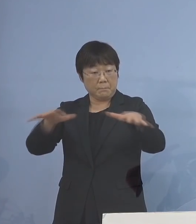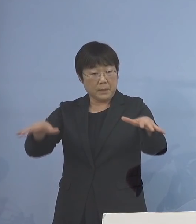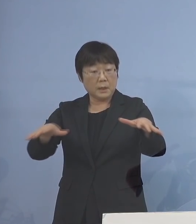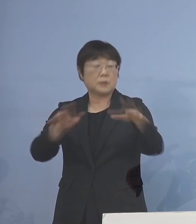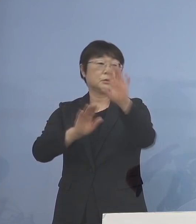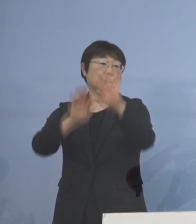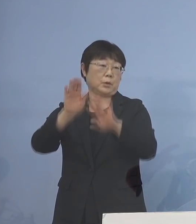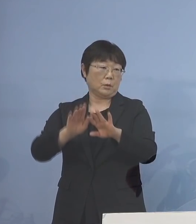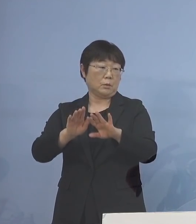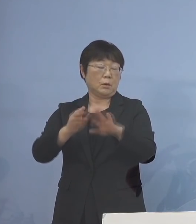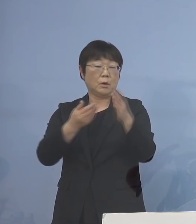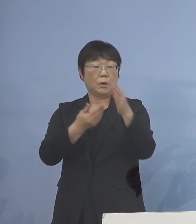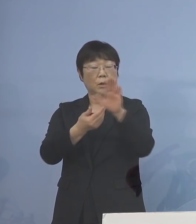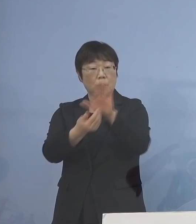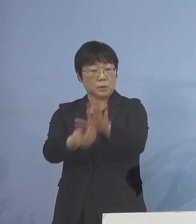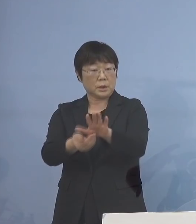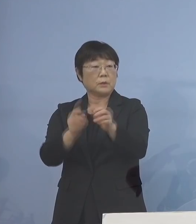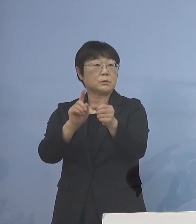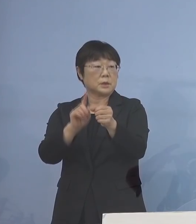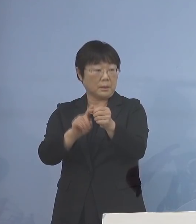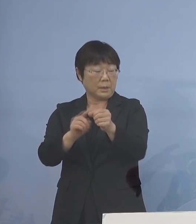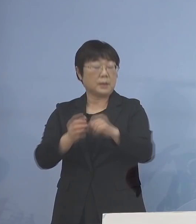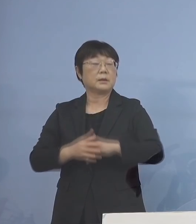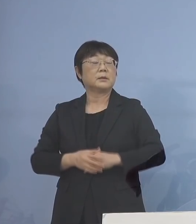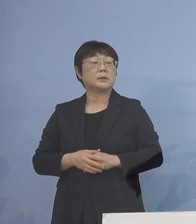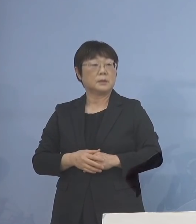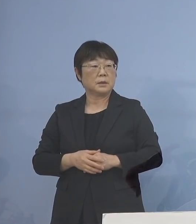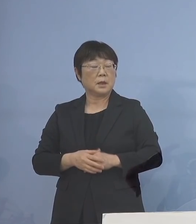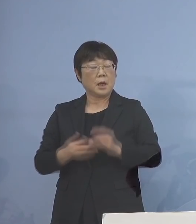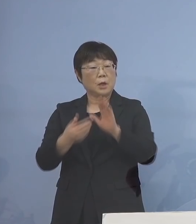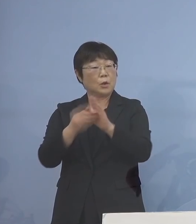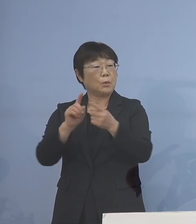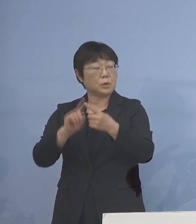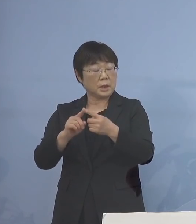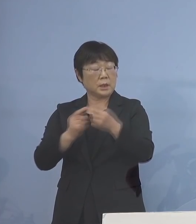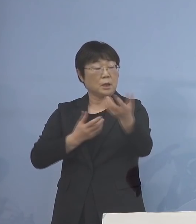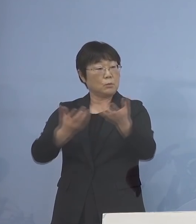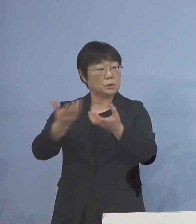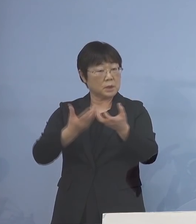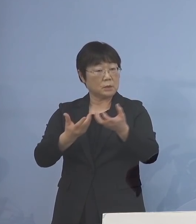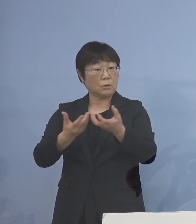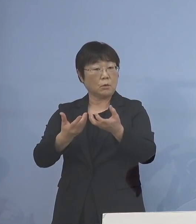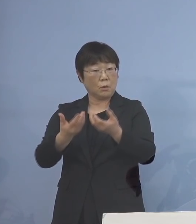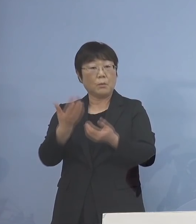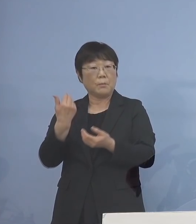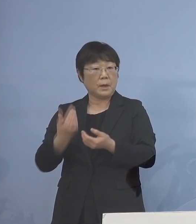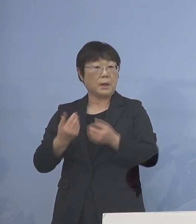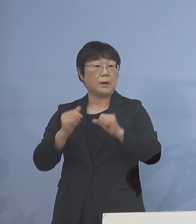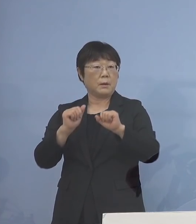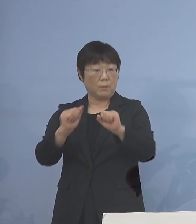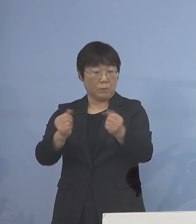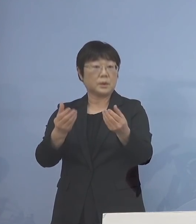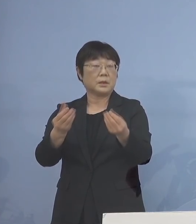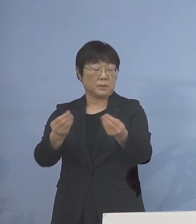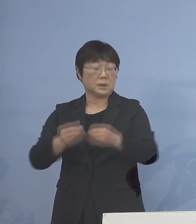その防御、従前は予防的な分散登校 などということも 言ってきたところでありますが